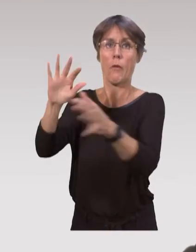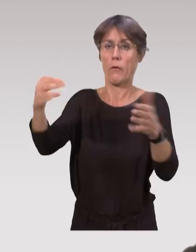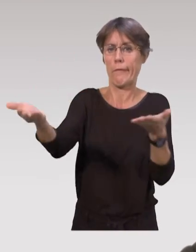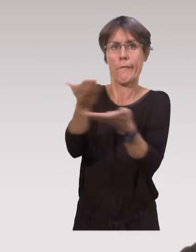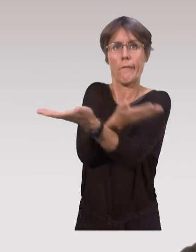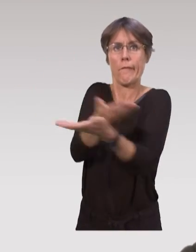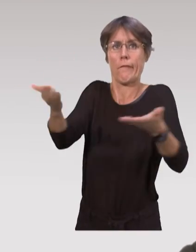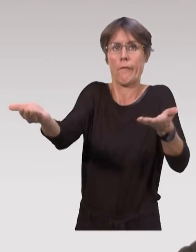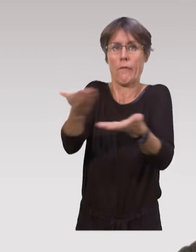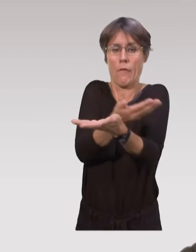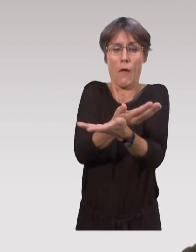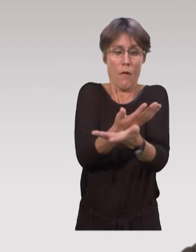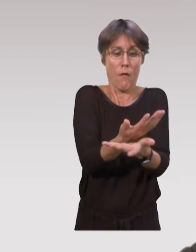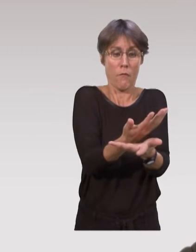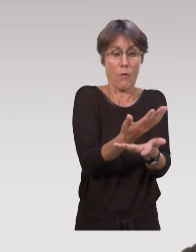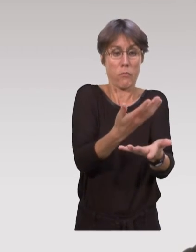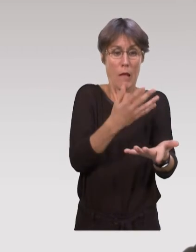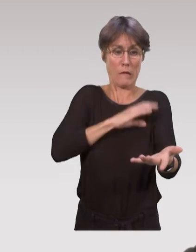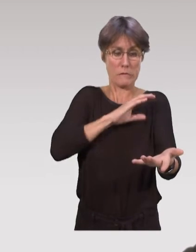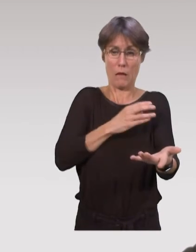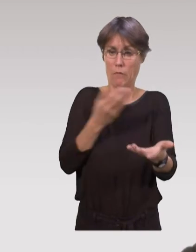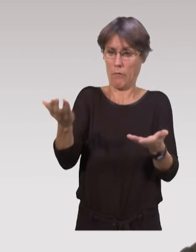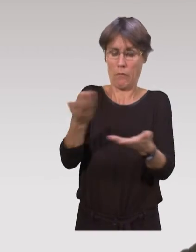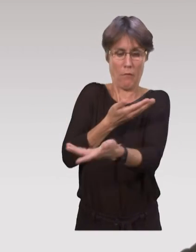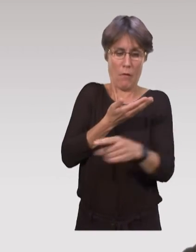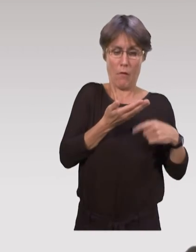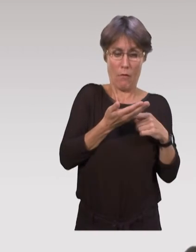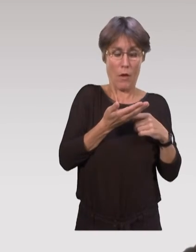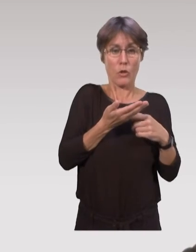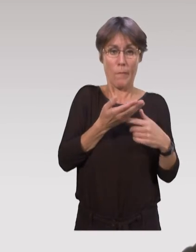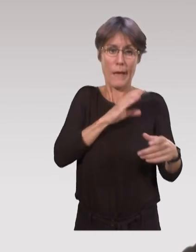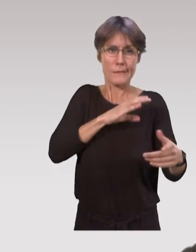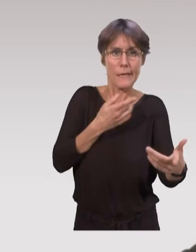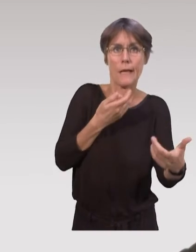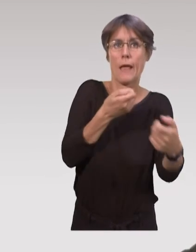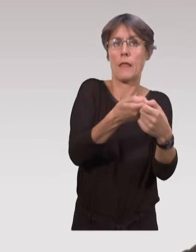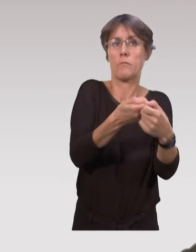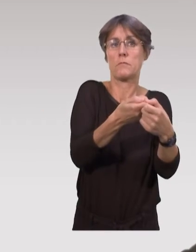Ca va leur permettre de faire un partage de connaissance avec d’autres professionnels, et d’avoir finalement ces interventions,